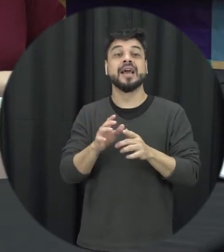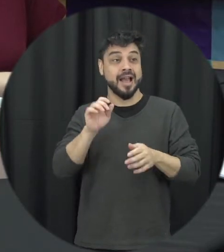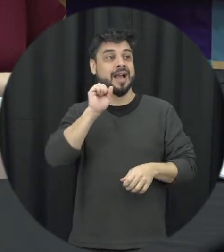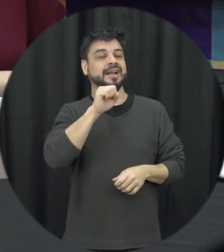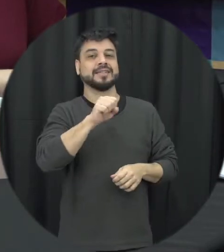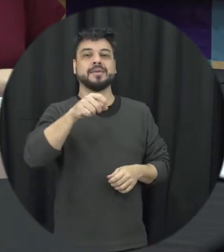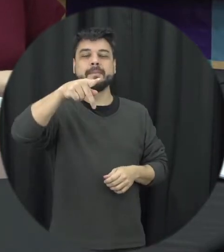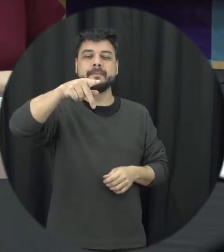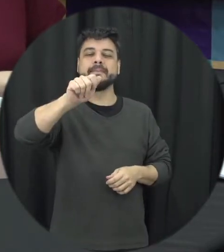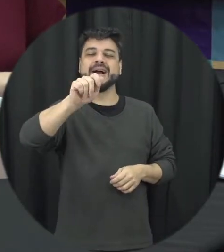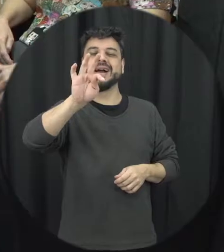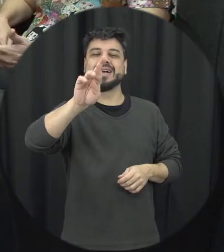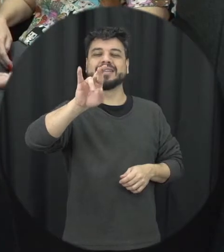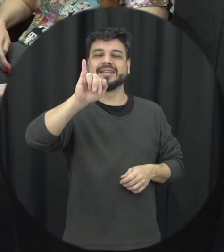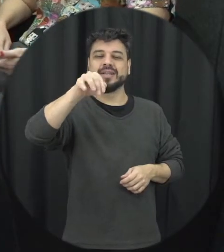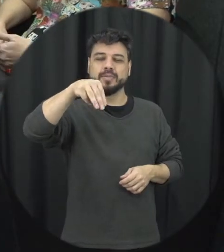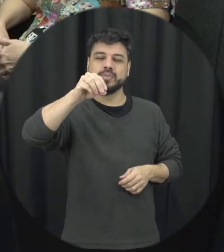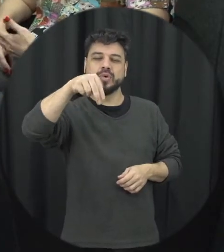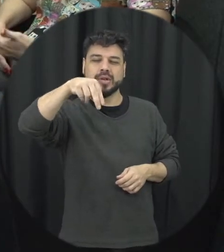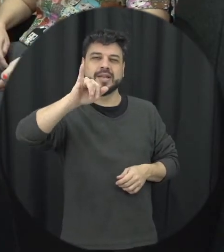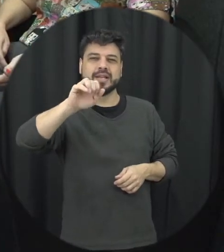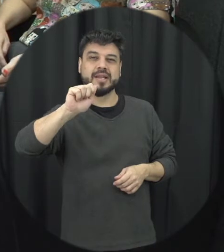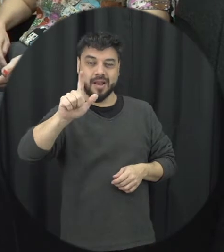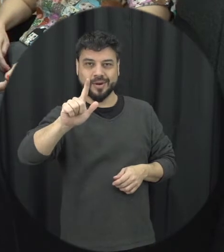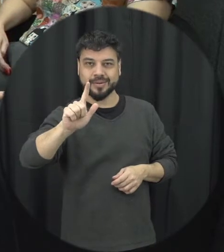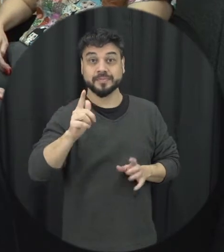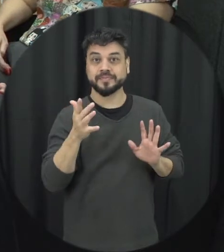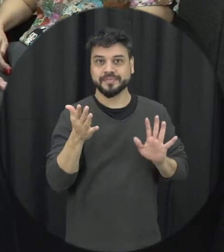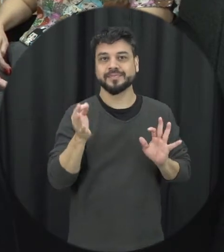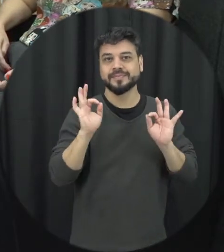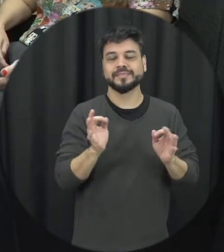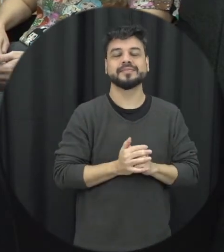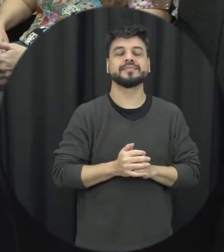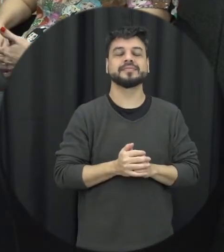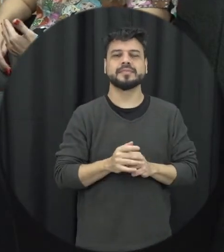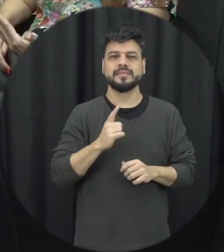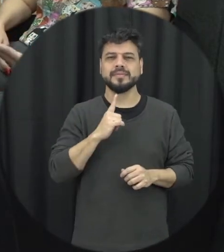patrimonial então a violência patrimonial é bacana falar da violência patrimonial que muitas vezes